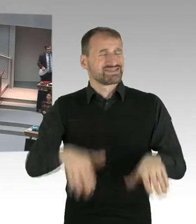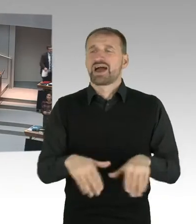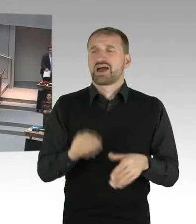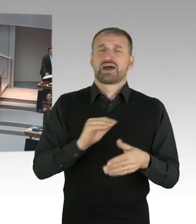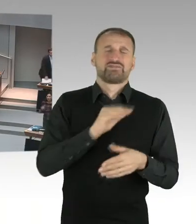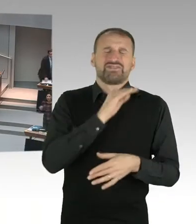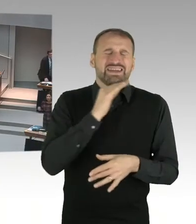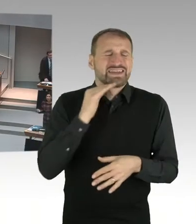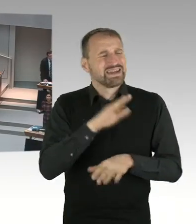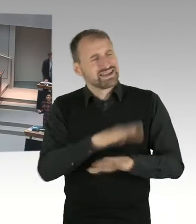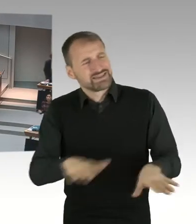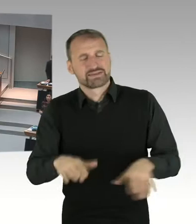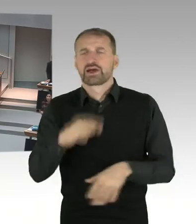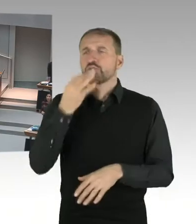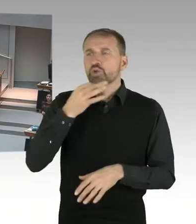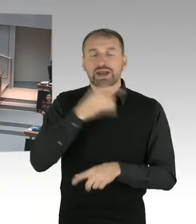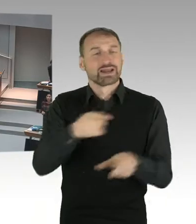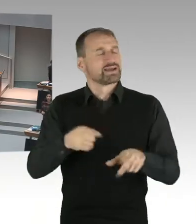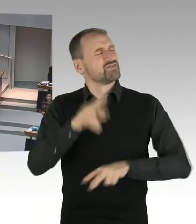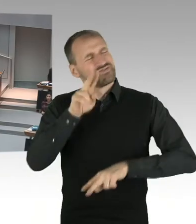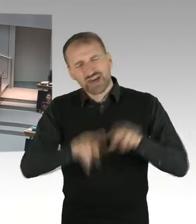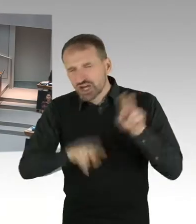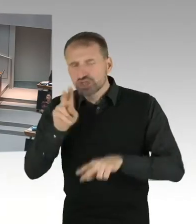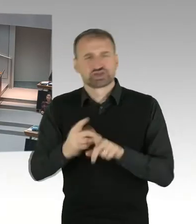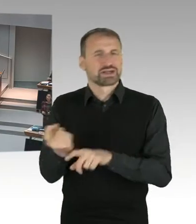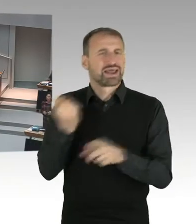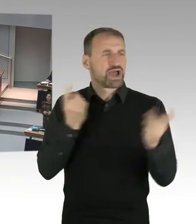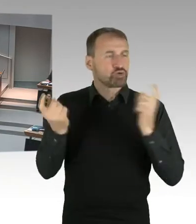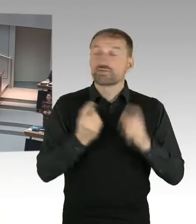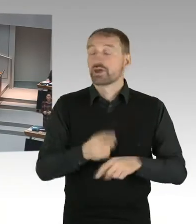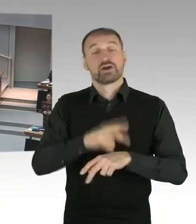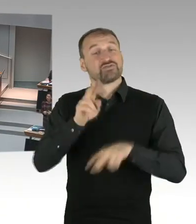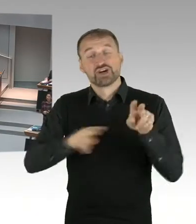an unserer Schule, die keiner Religion angehören. Das muss man auch mal so ansprechen.